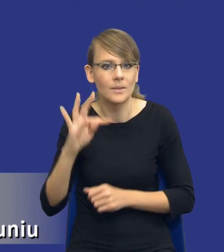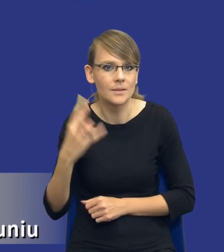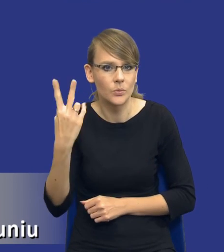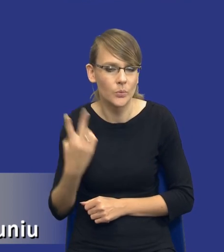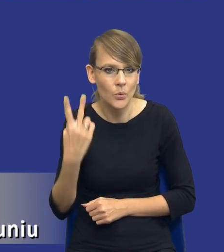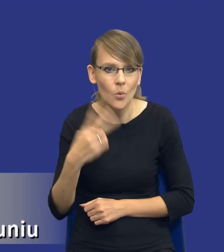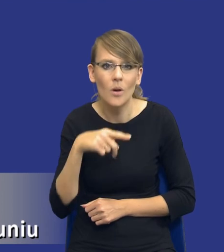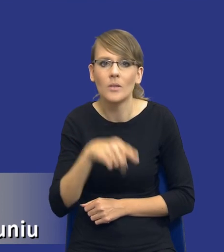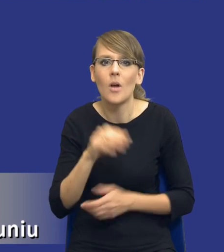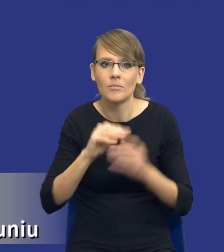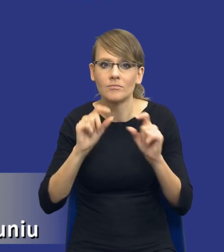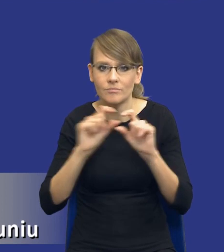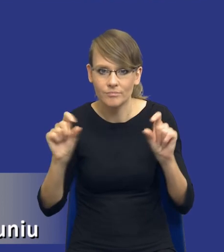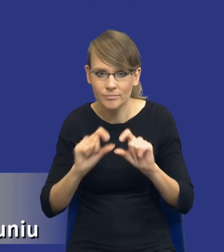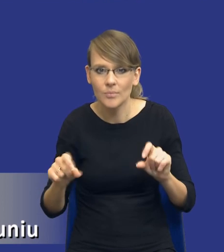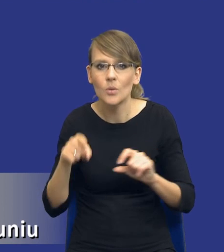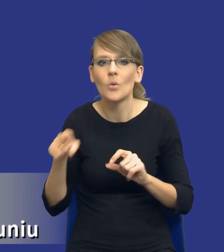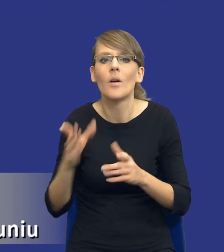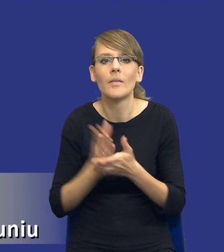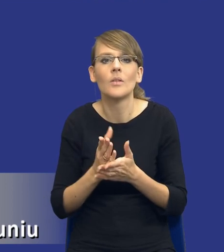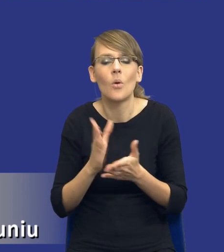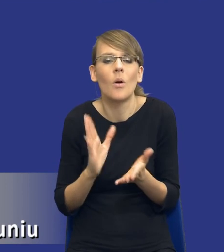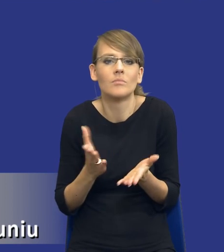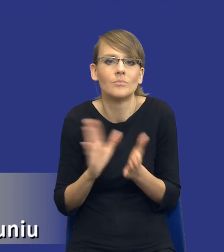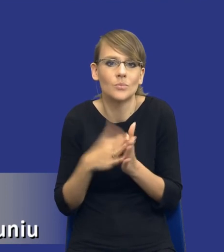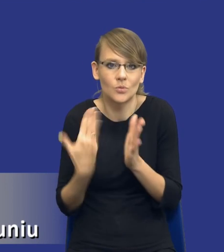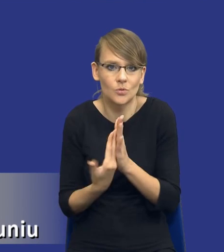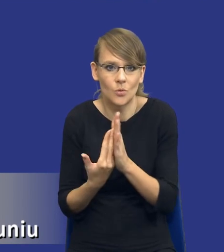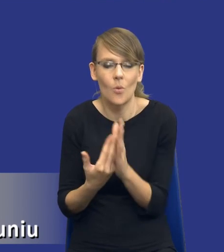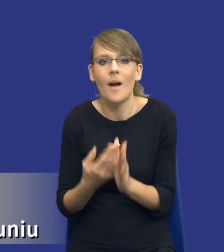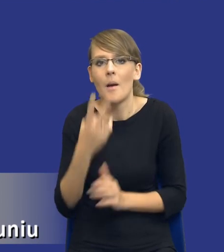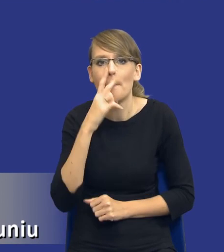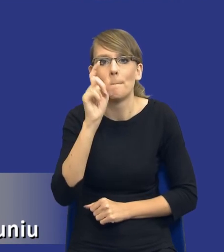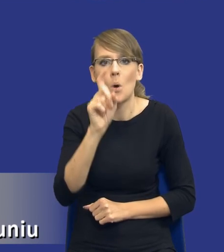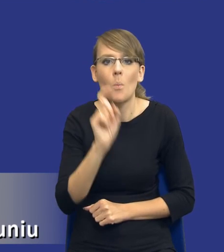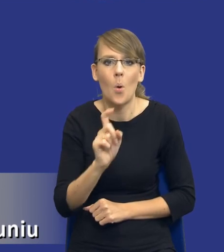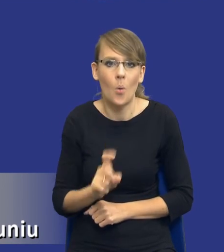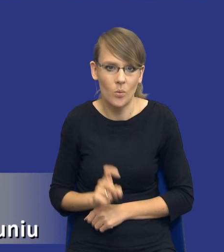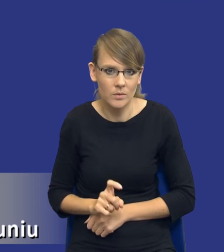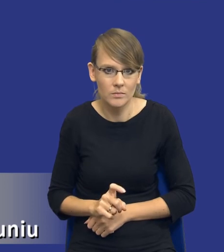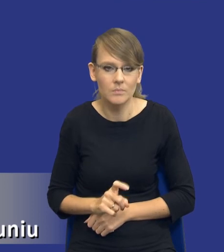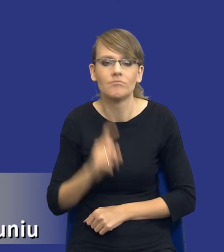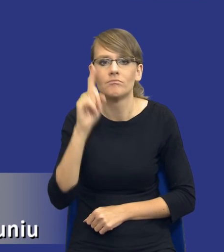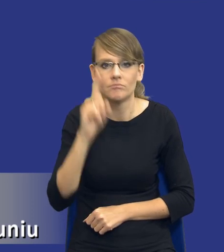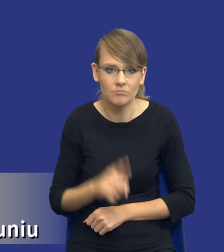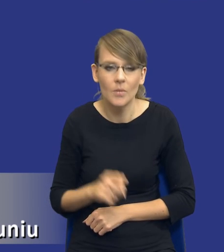to jest tylko pewien schemat, to są pewne, to są pewne punkty, które powinniśmy objąć w analizie.